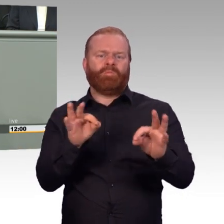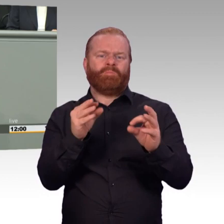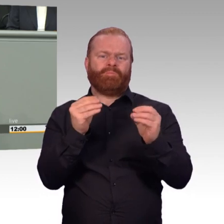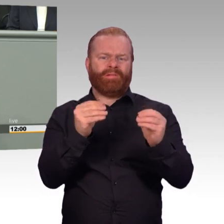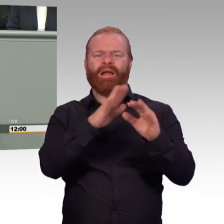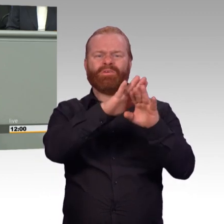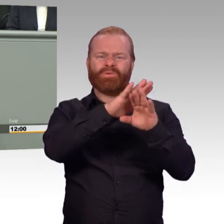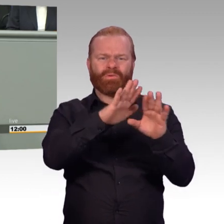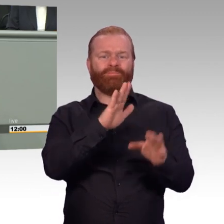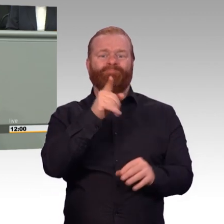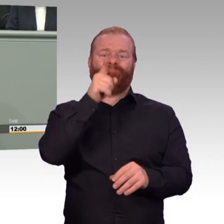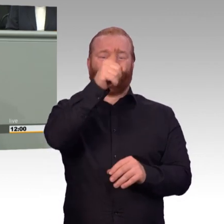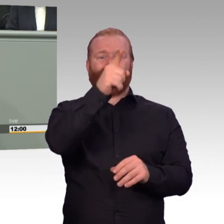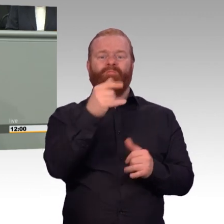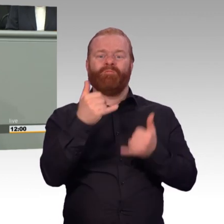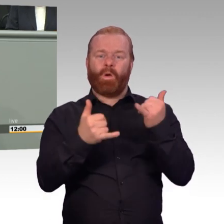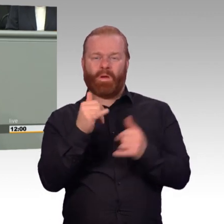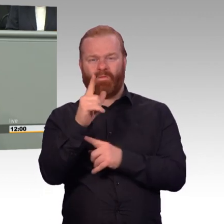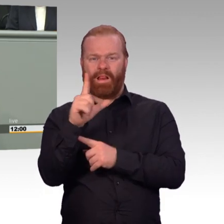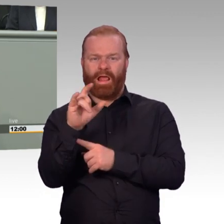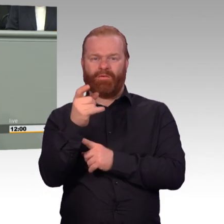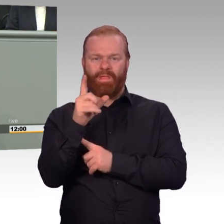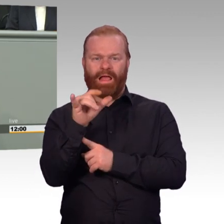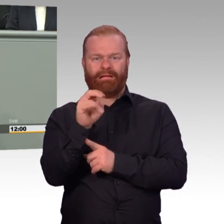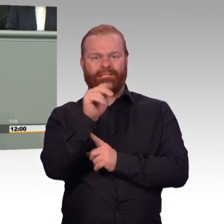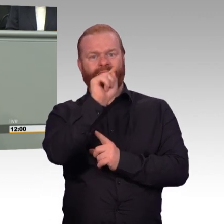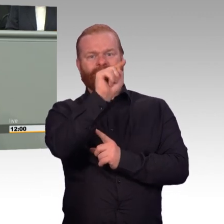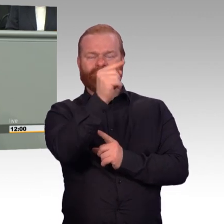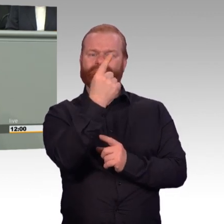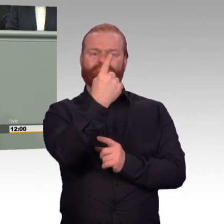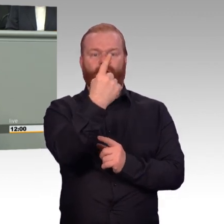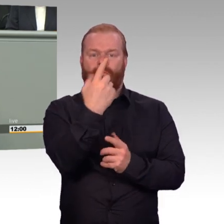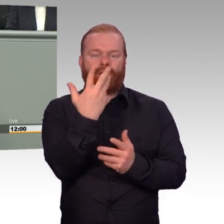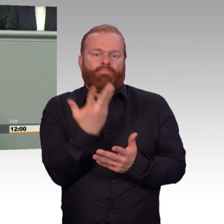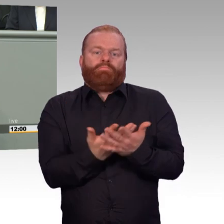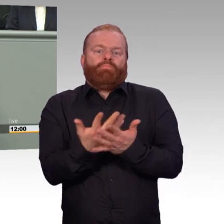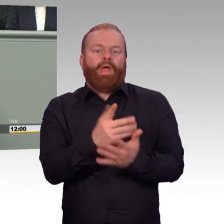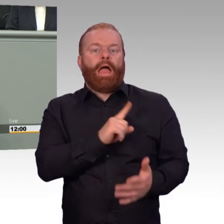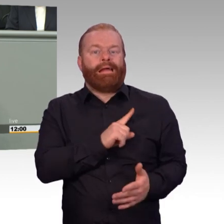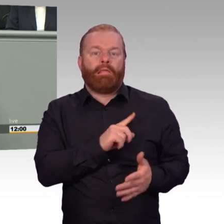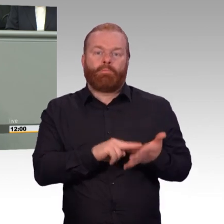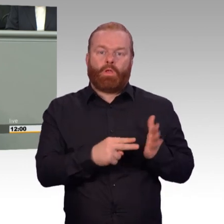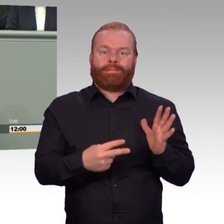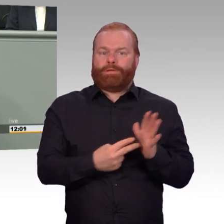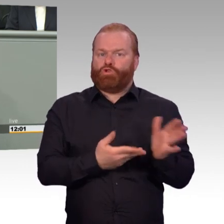die in unseren Streitkräften letztendlich dienen. Aber wo ist denn dann bitte auch der Rückhalt?